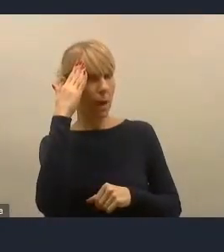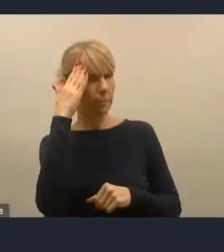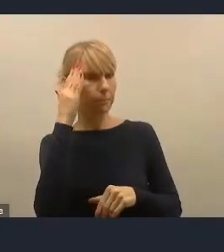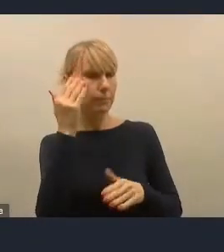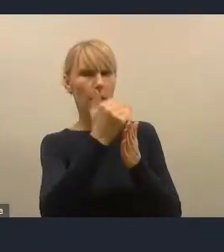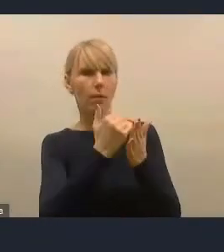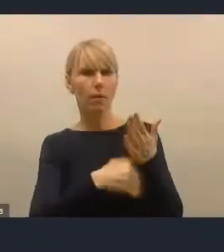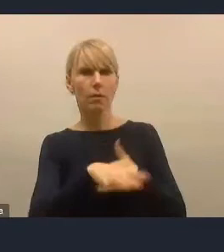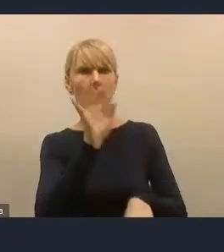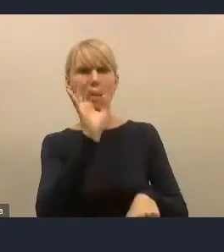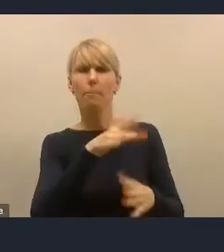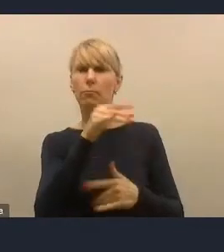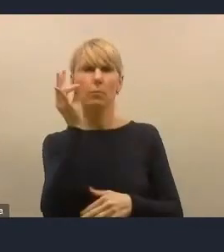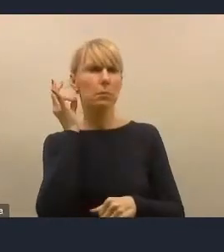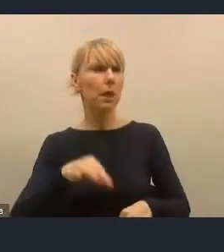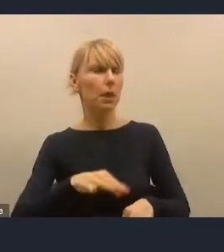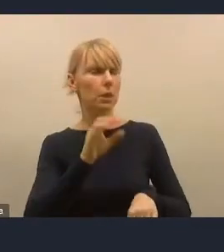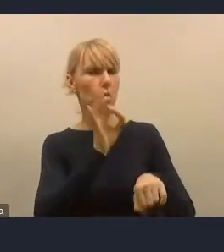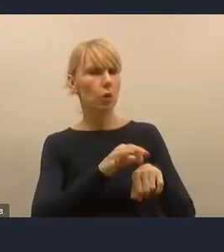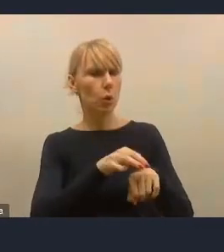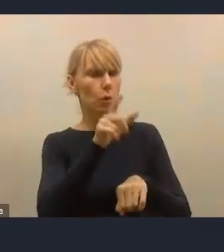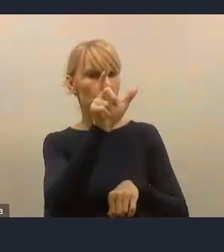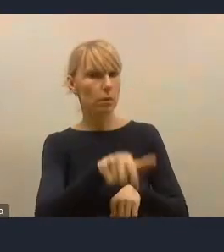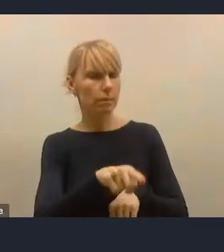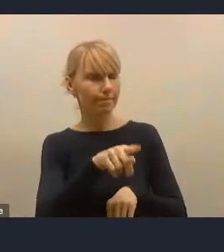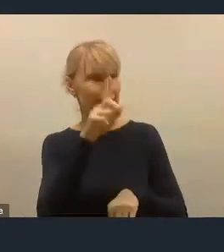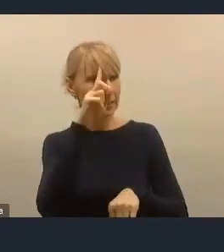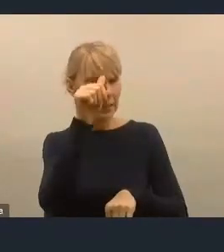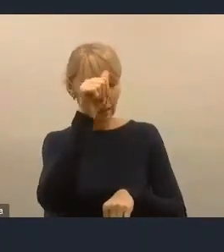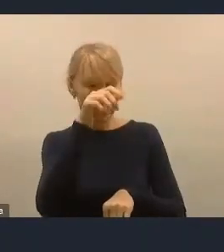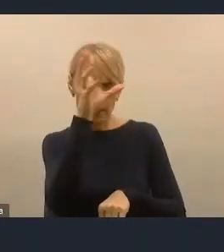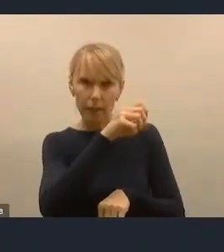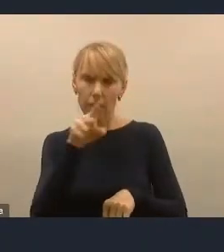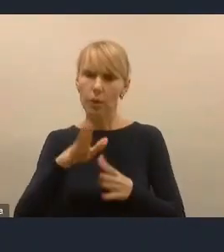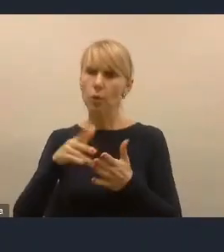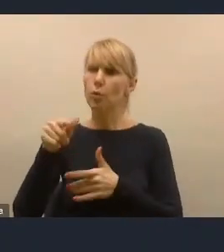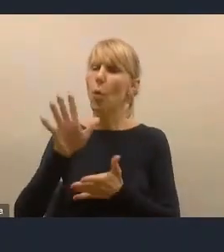z Uniwersytetu Warszawskiego, w którym jest wymienionych 15 dostępnych w tej chwili